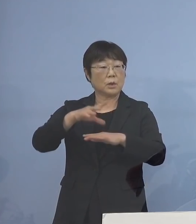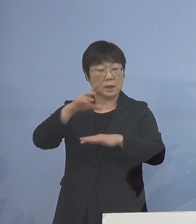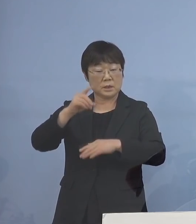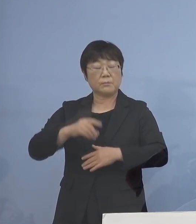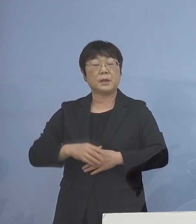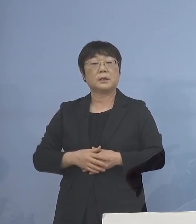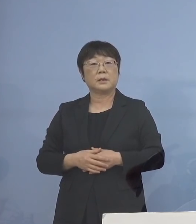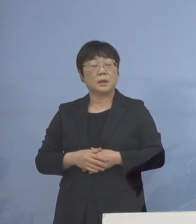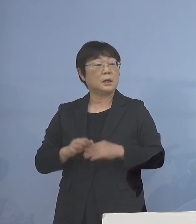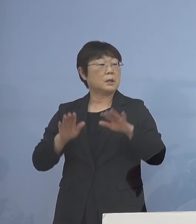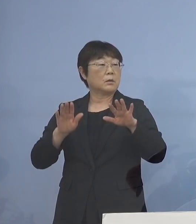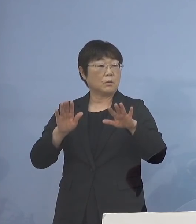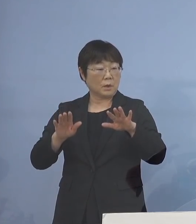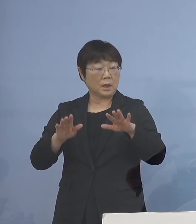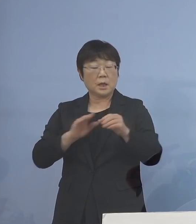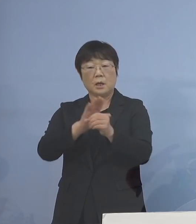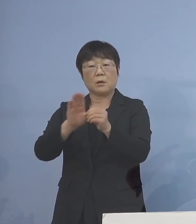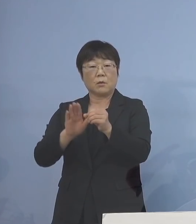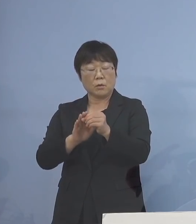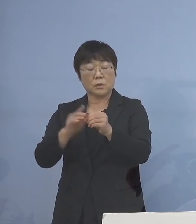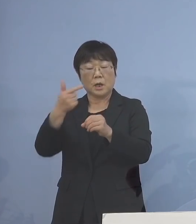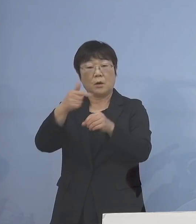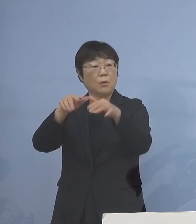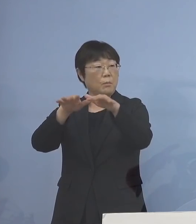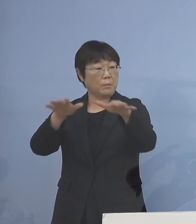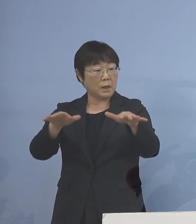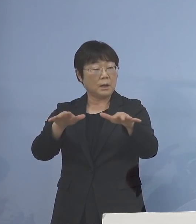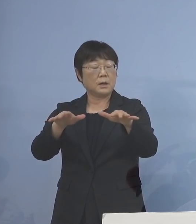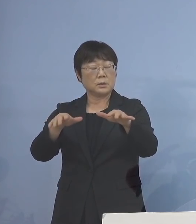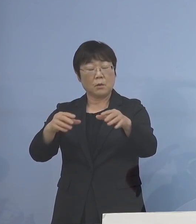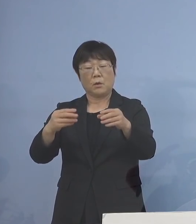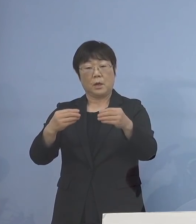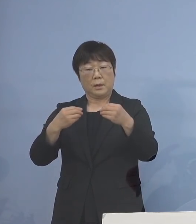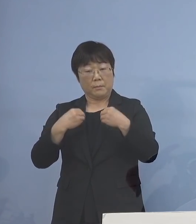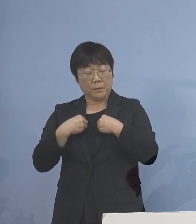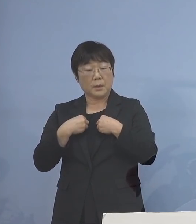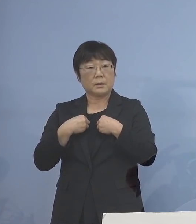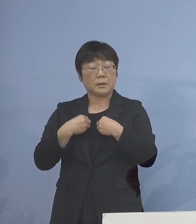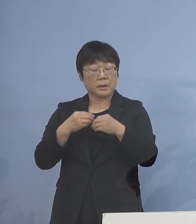今回のコロナ「第6波」などでの 大きな影響を受けた皆さん方には